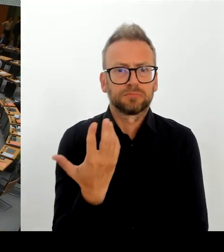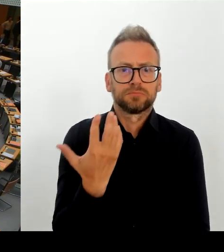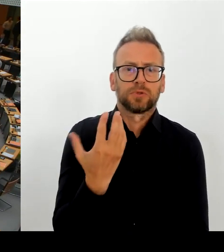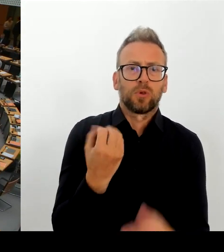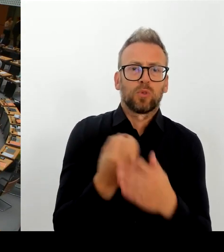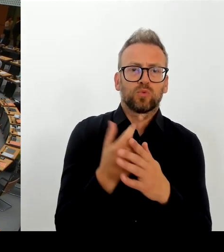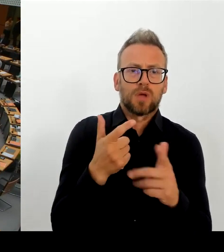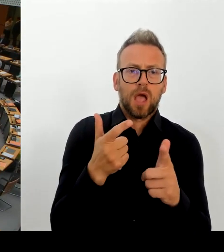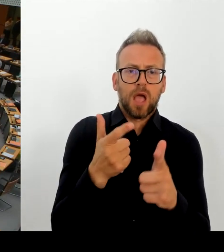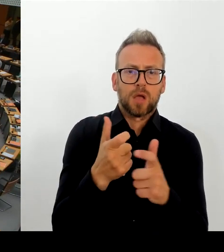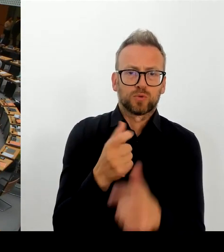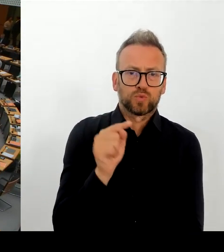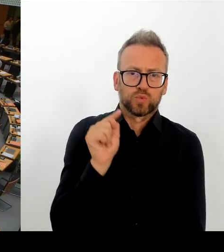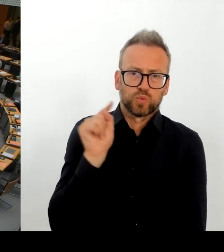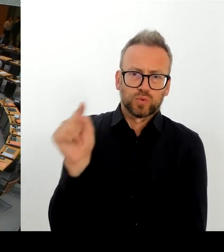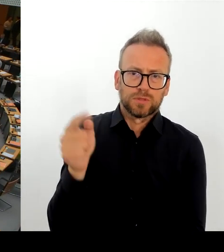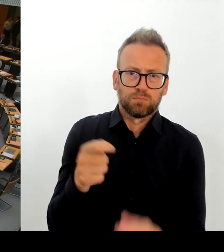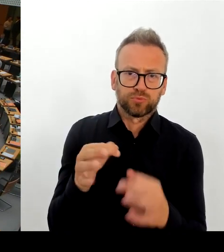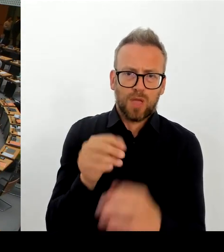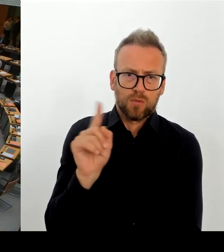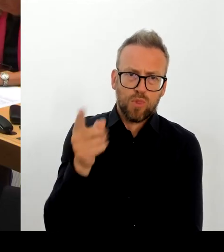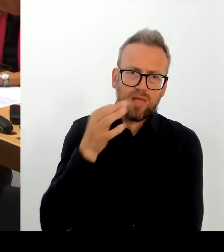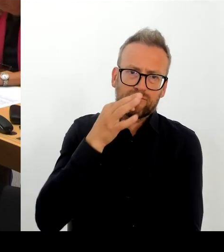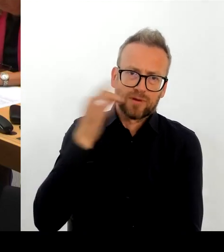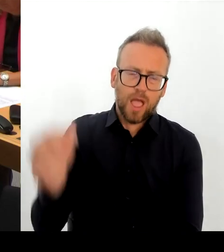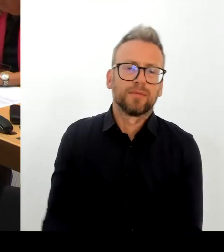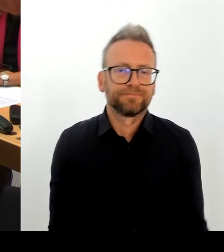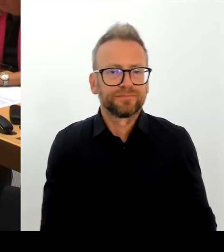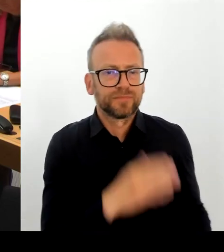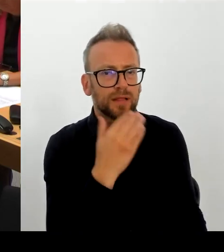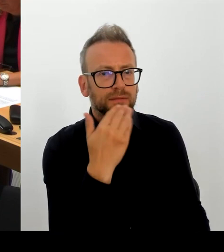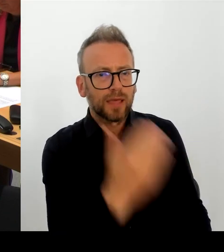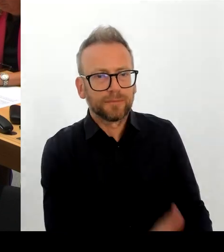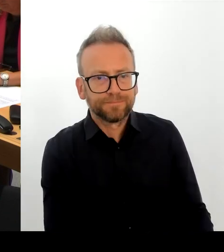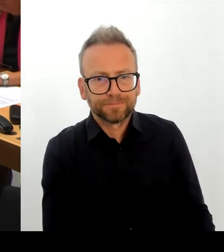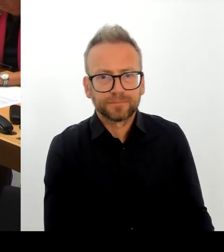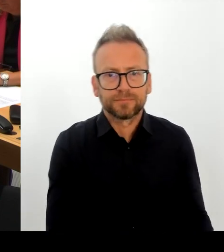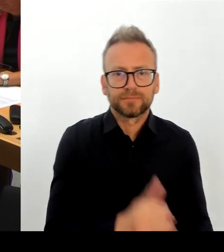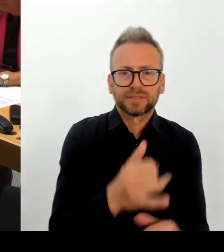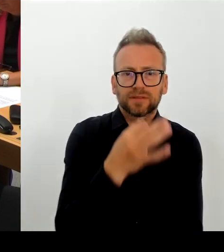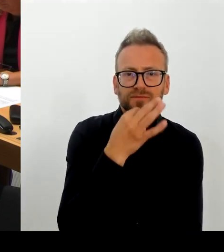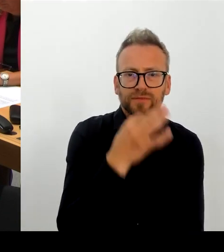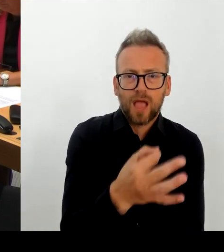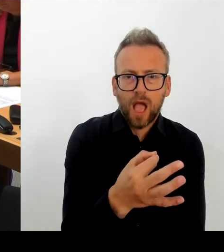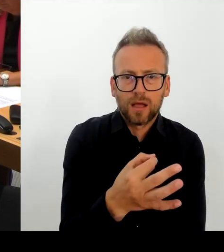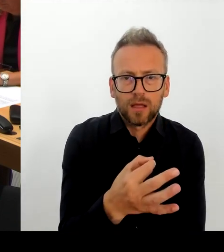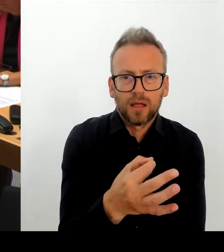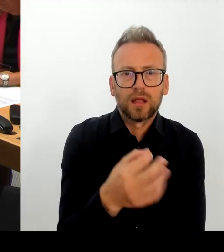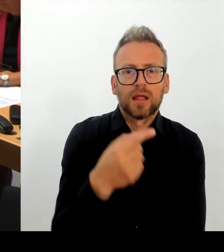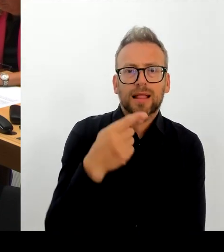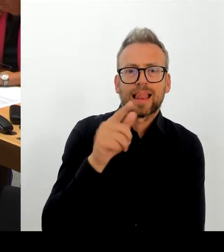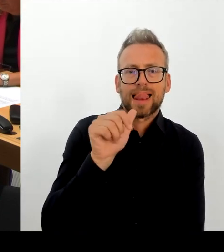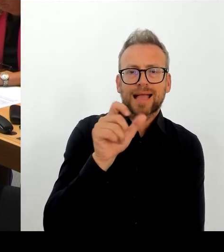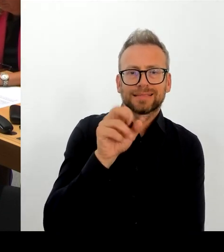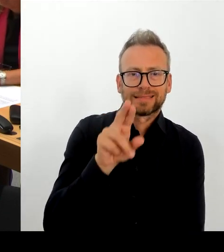Also die Neustrukturierung ist ja auch möglich, weil einer altersbedingt ja auch wohl den Wechsel direkt sucht.